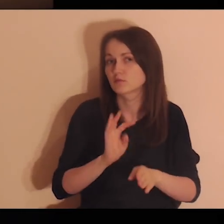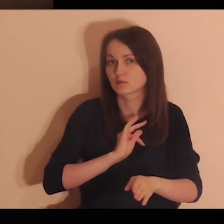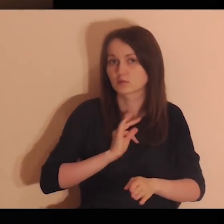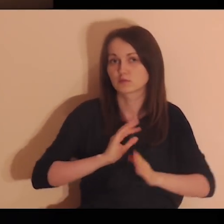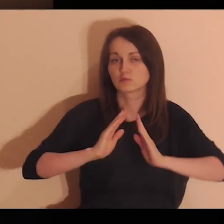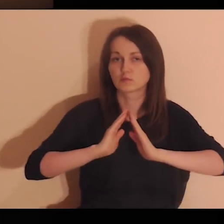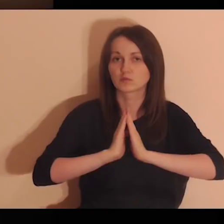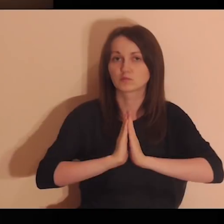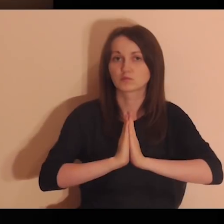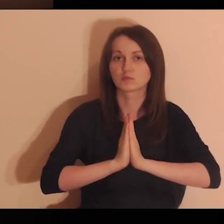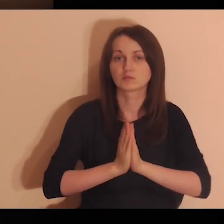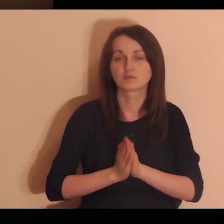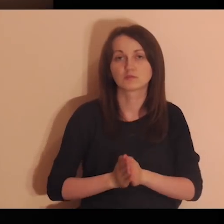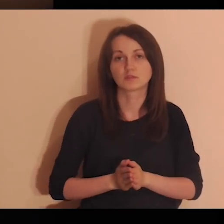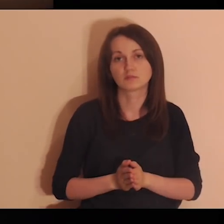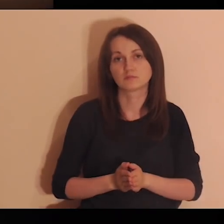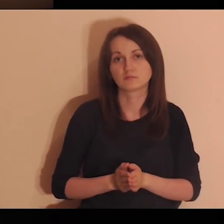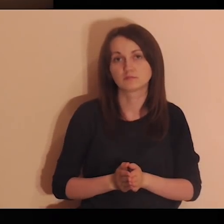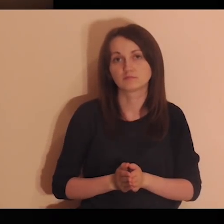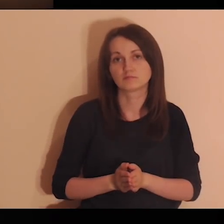Proszę Cię, Panie, abyś poprowadził moją modlitwę.